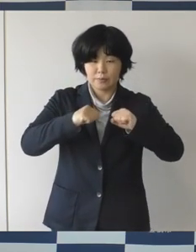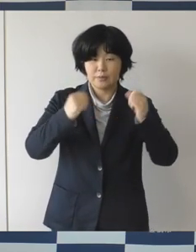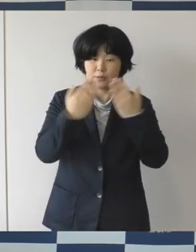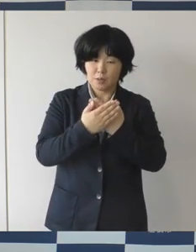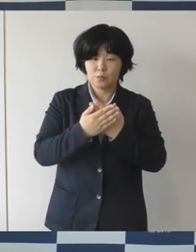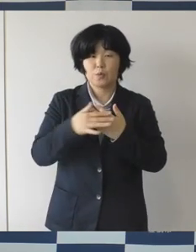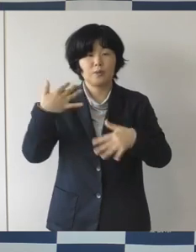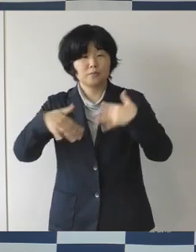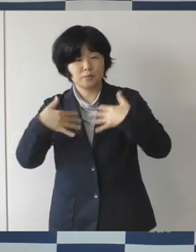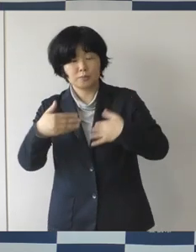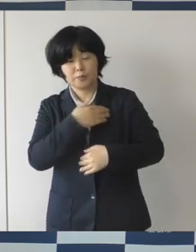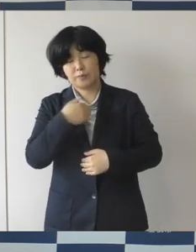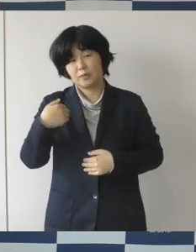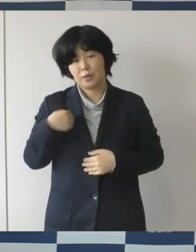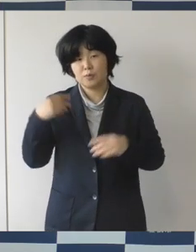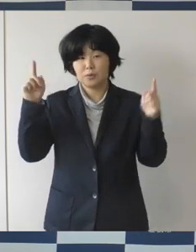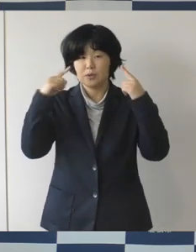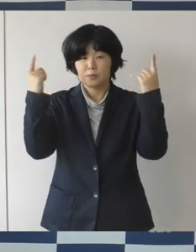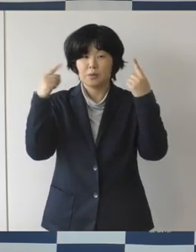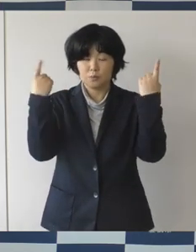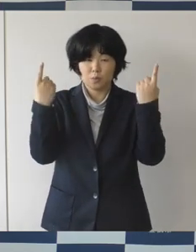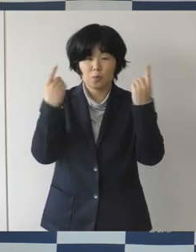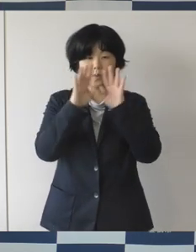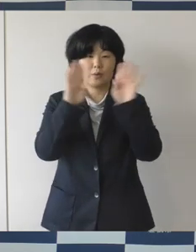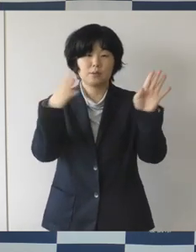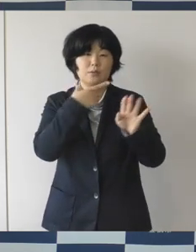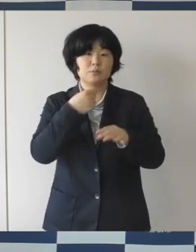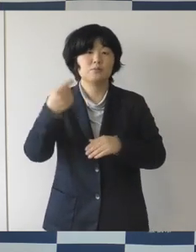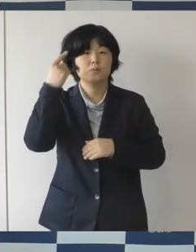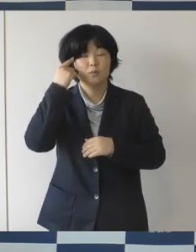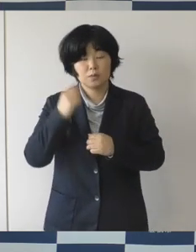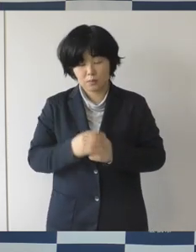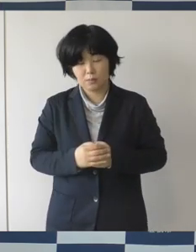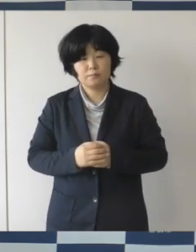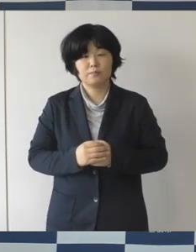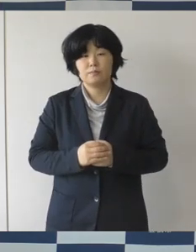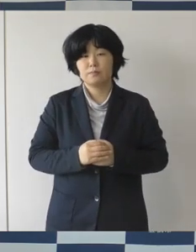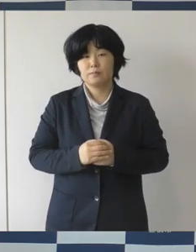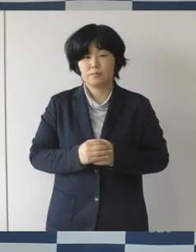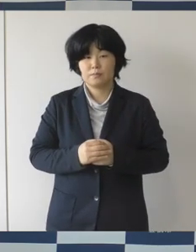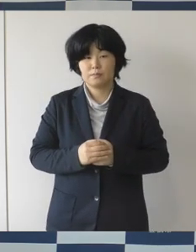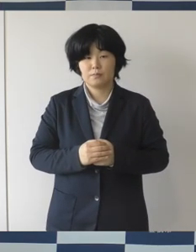市内でゴールデンウイークイベントを企画しております。